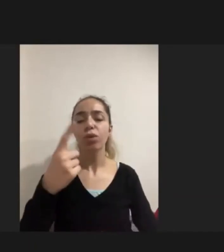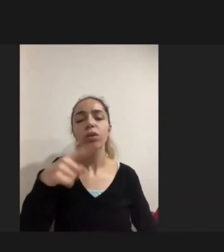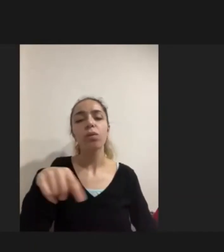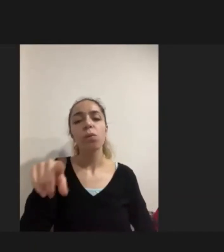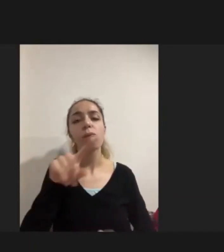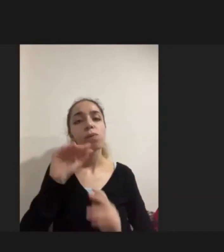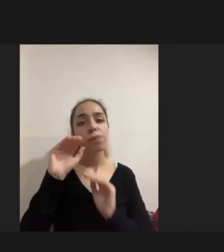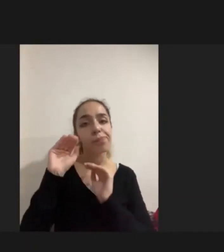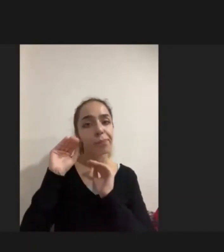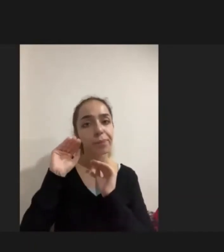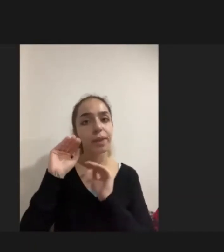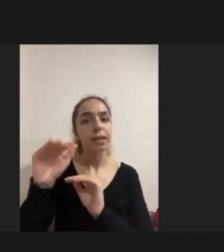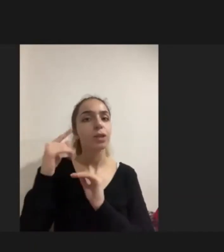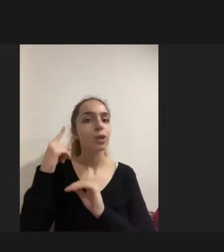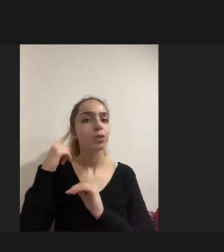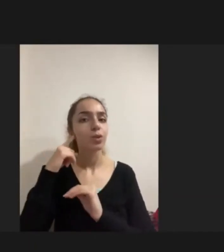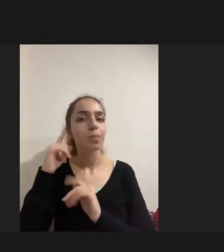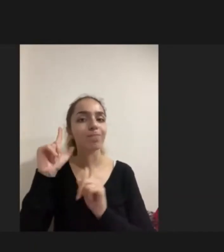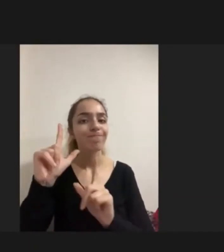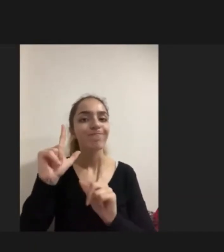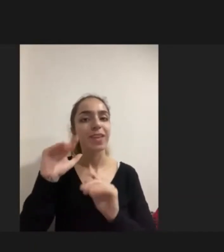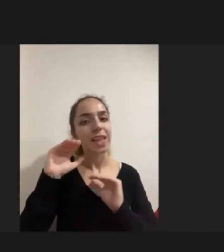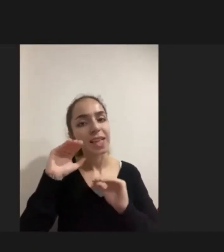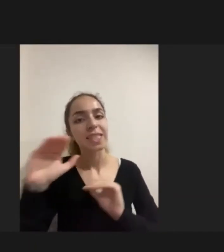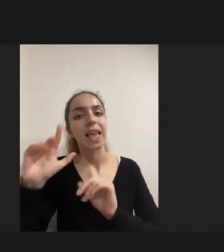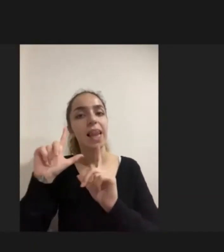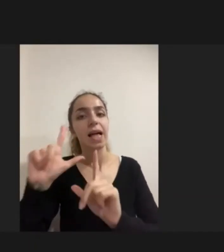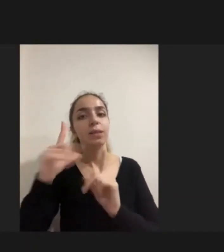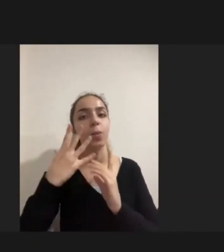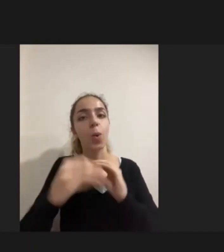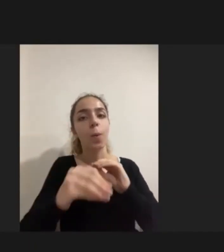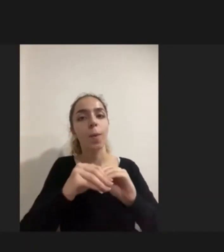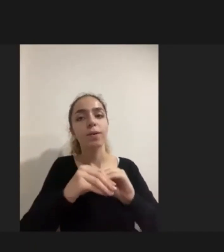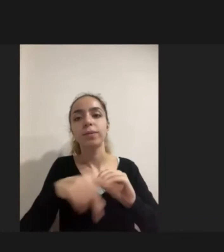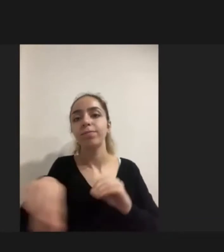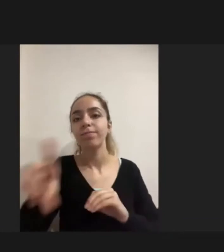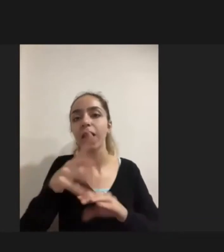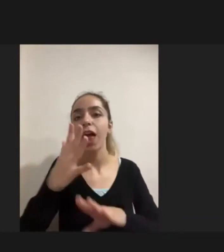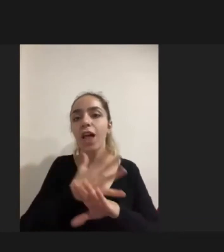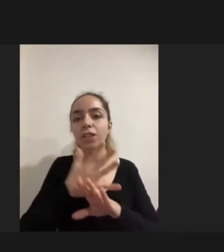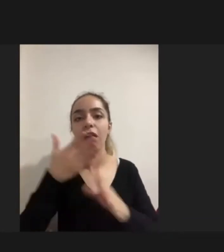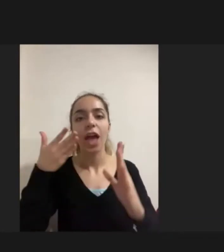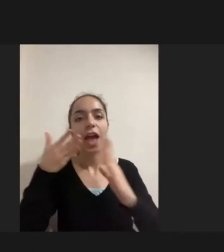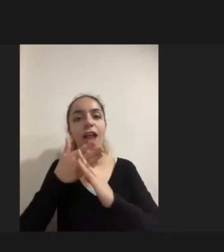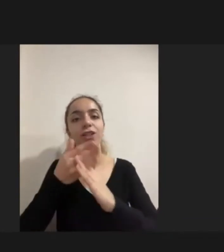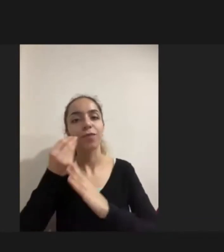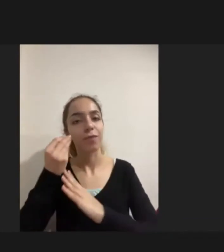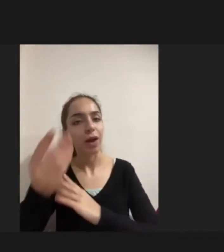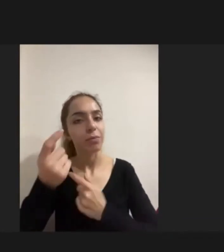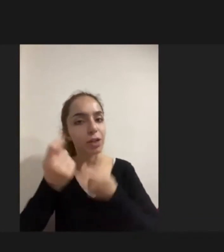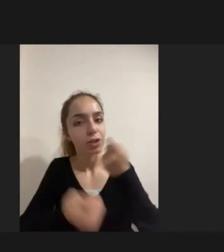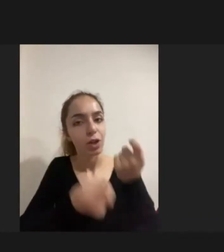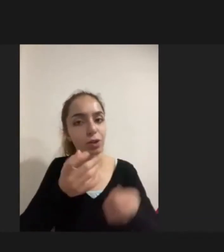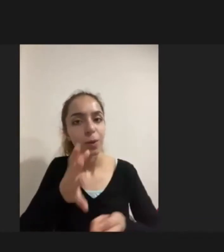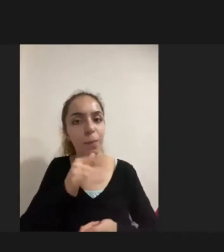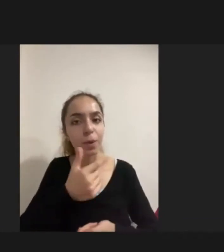destek Duyabilecekleri, ihtiyaç duyabilecekleri Aletlere erişimlerini sağlanmaya çalışılıyor elden geldiği kadar